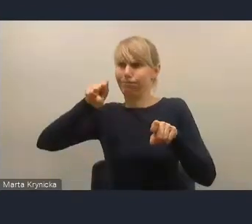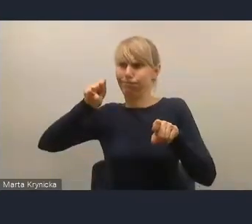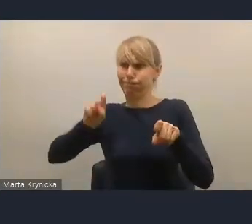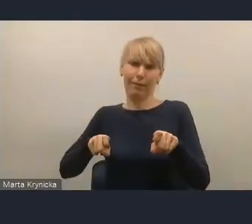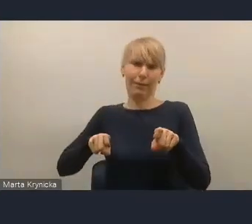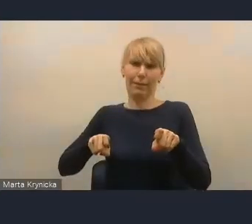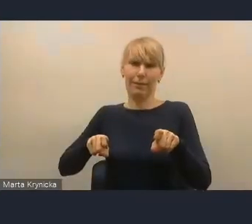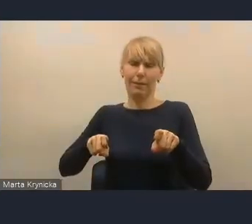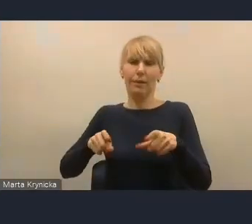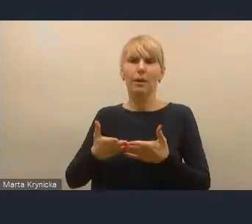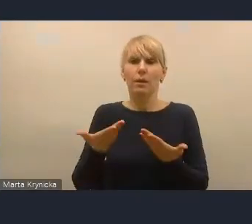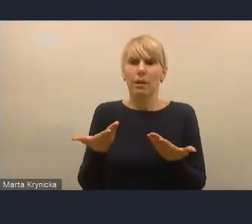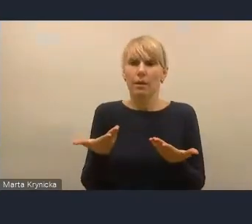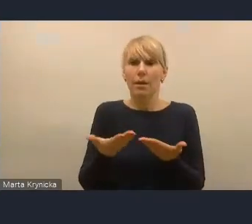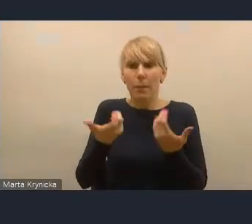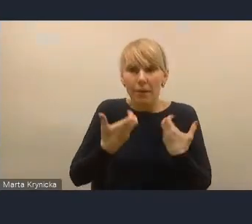żeby pójść do przodu, a nie do tyłu.